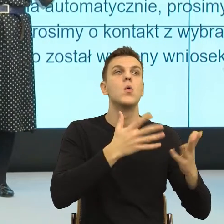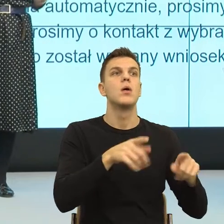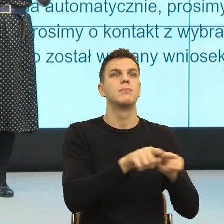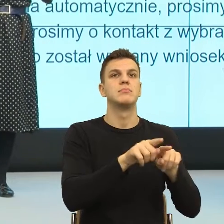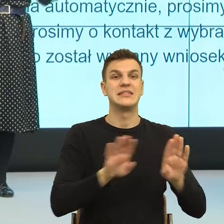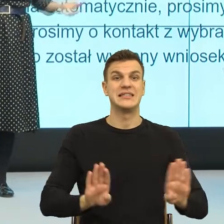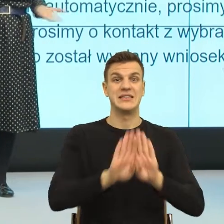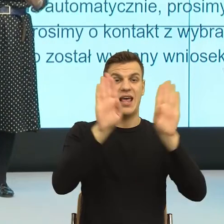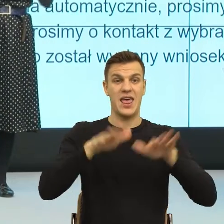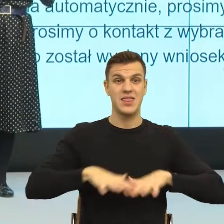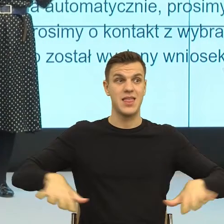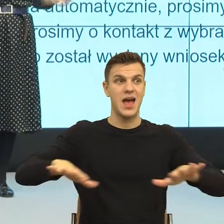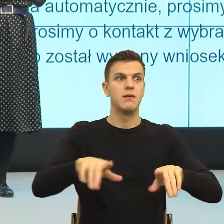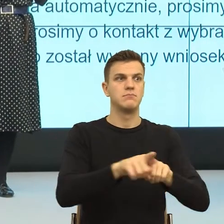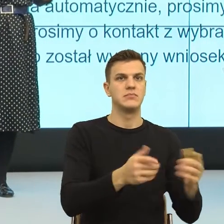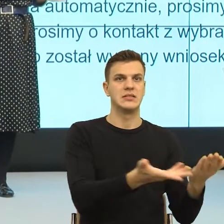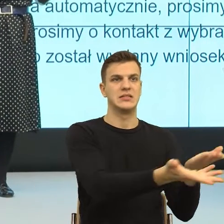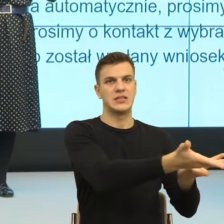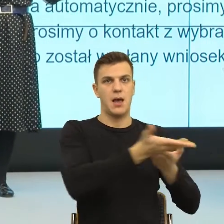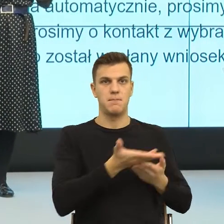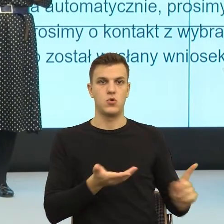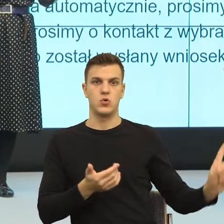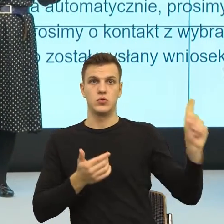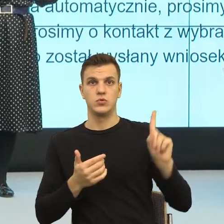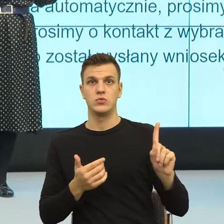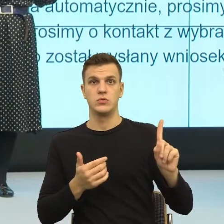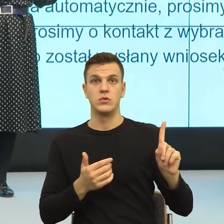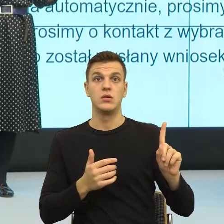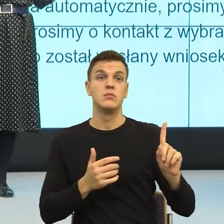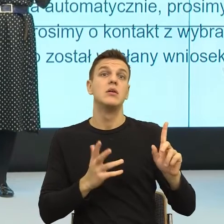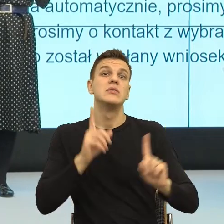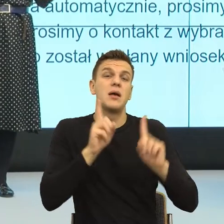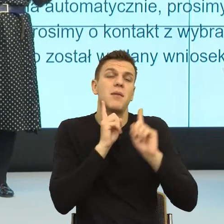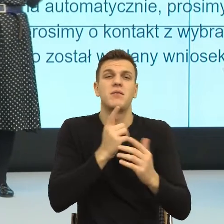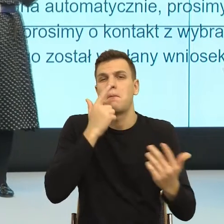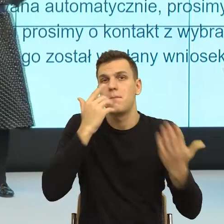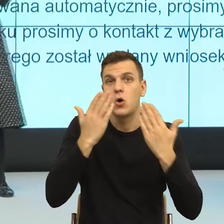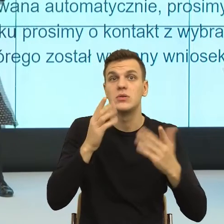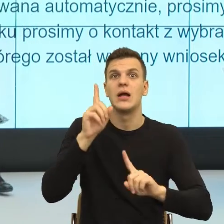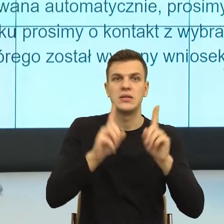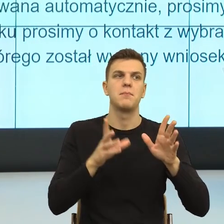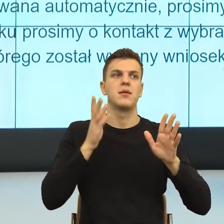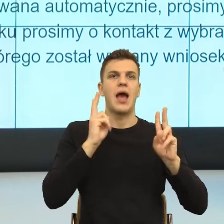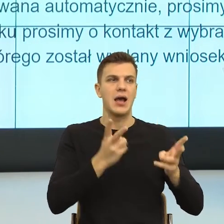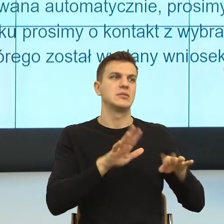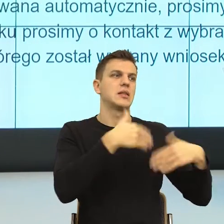pozór, a czasem rzeczywiście przestrzeń do dialogu. Dialog jest wtedy, kiedy na scenie zdarzenia mówimy my jesteśmy symetrycznie, jako ludzie.